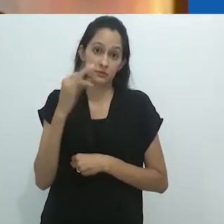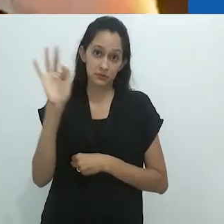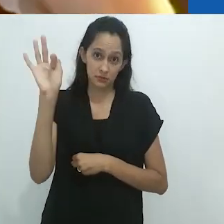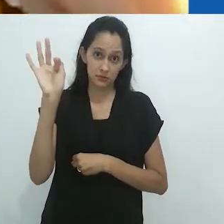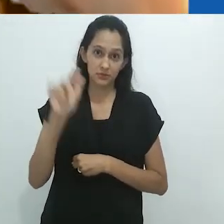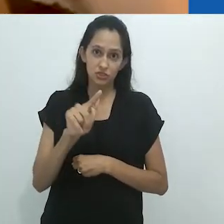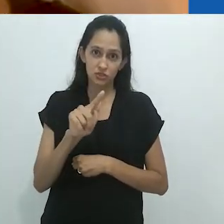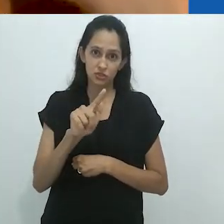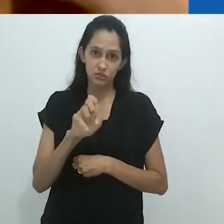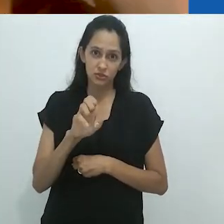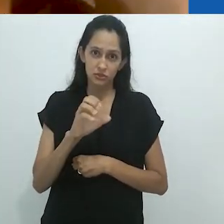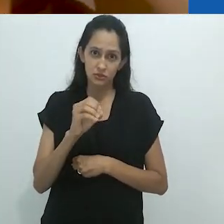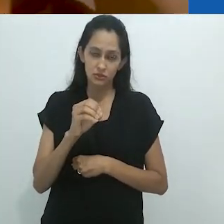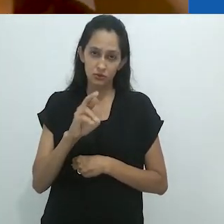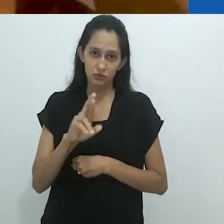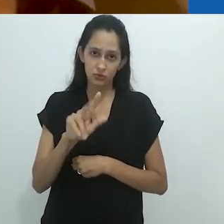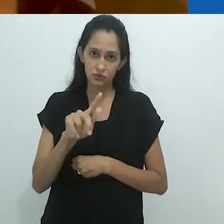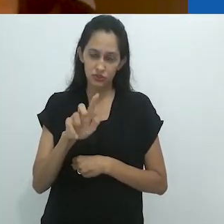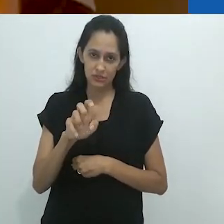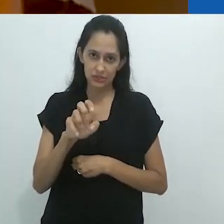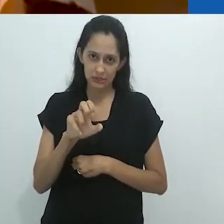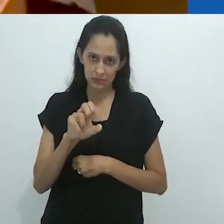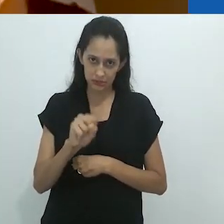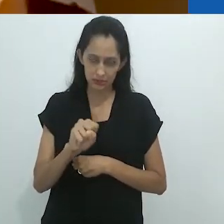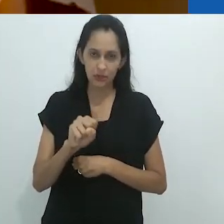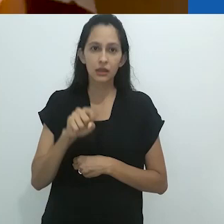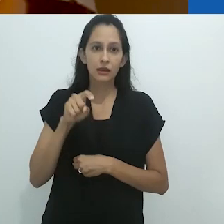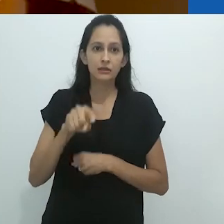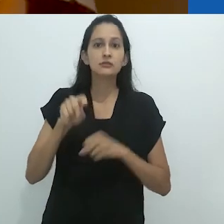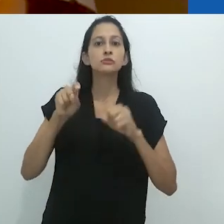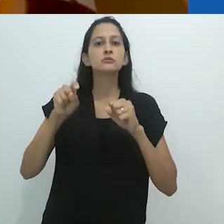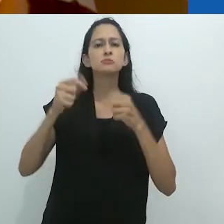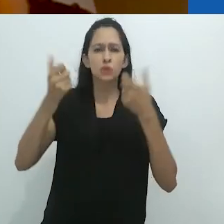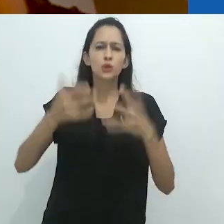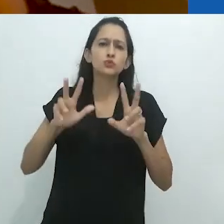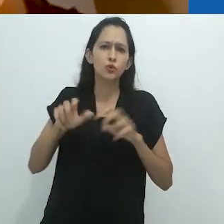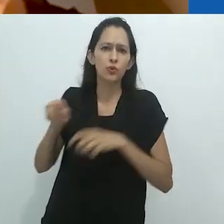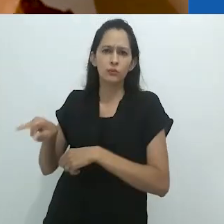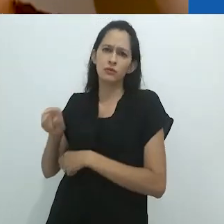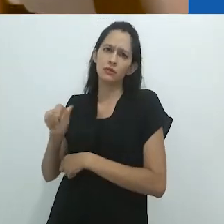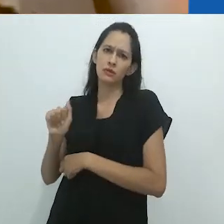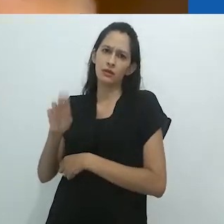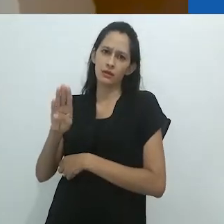do historiador da arte francês Georges Didi-Huberman, sobre Aby Warburg.